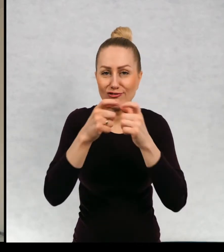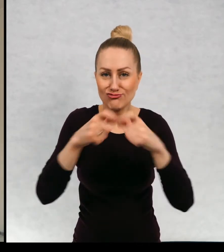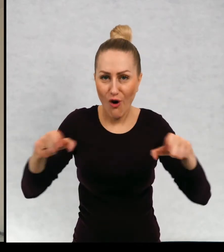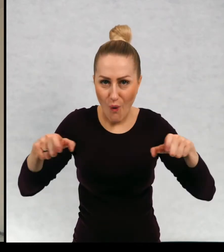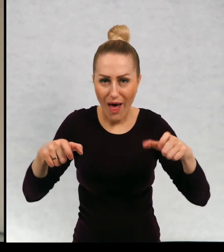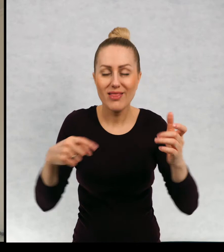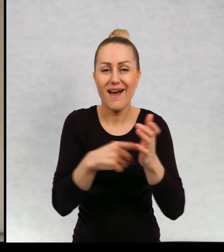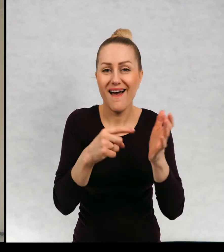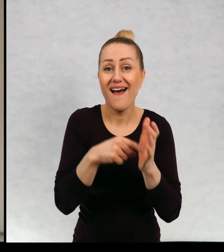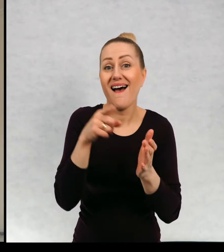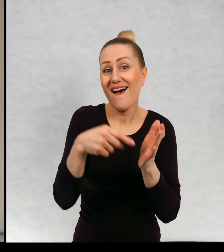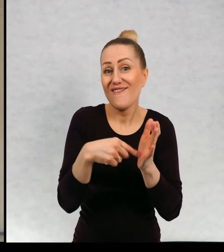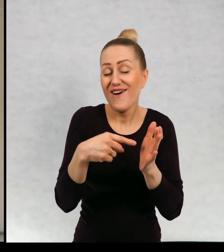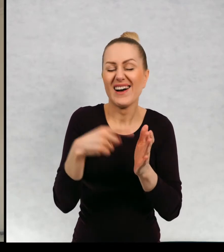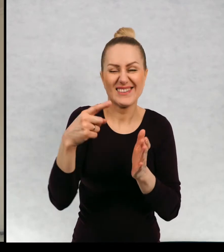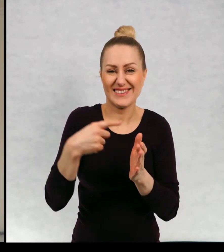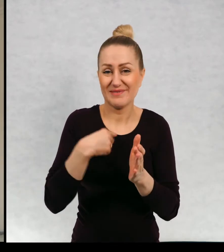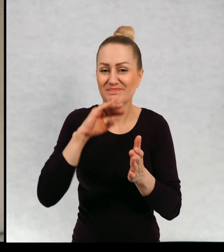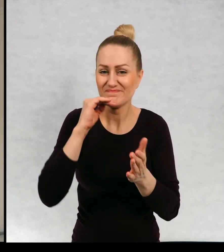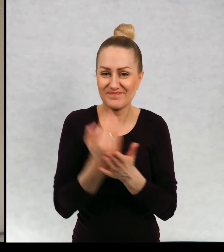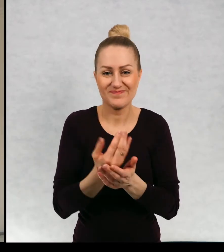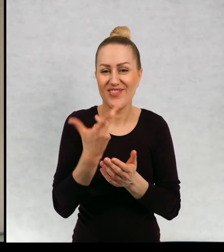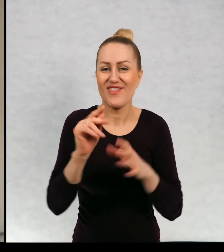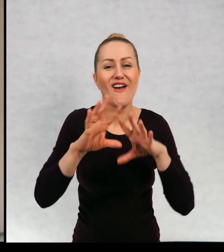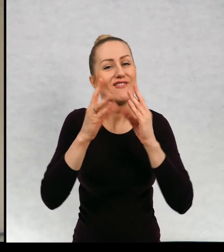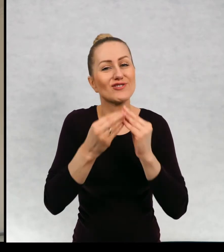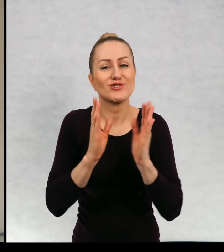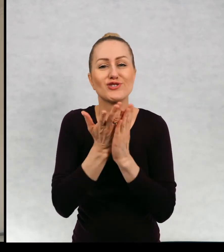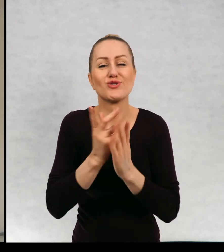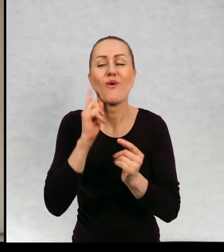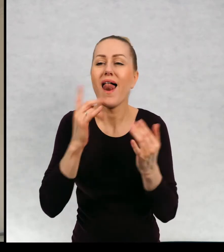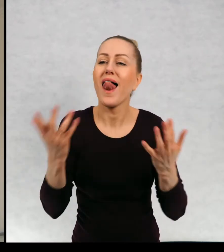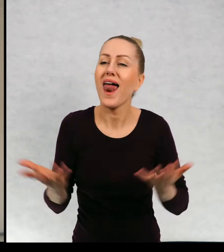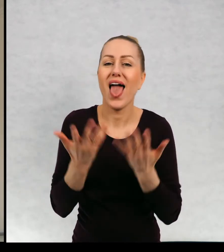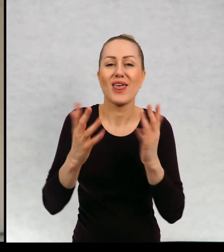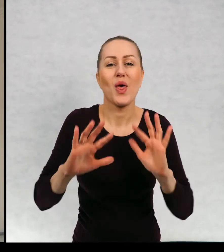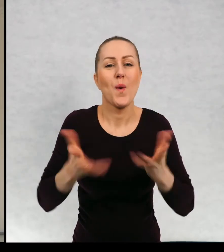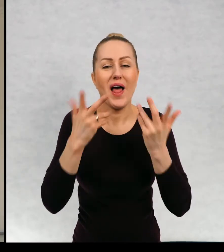no, muszę wam się przyznać, że nie wszystkie moje książki są lekkie, łatwe i przyjemne